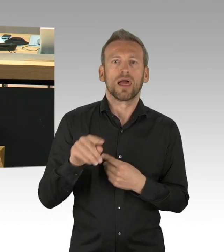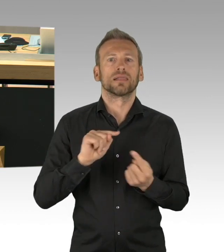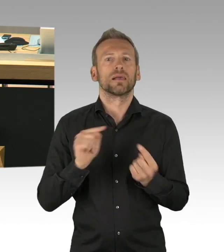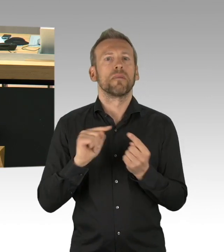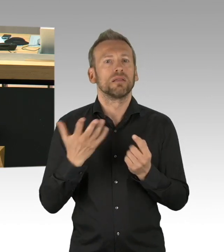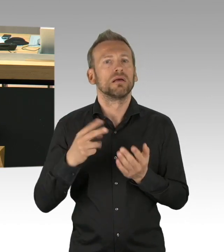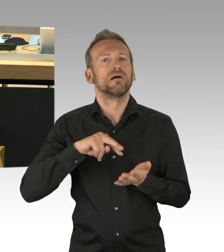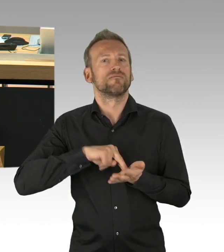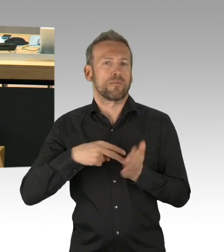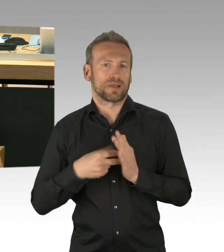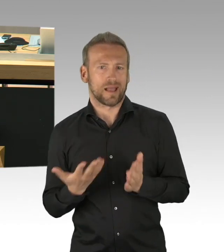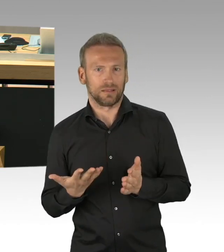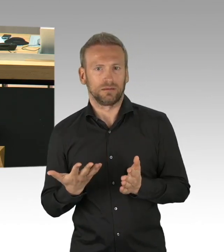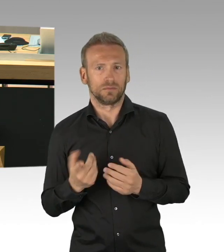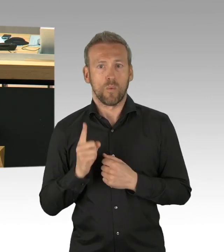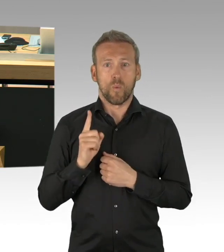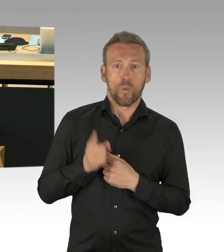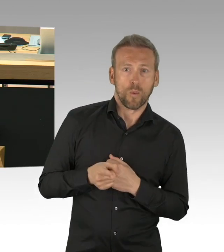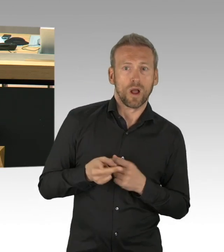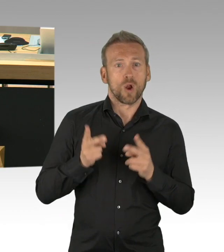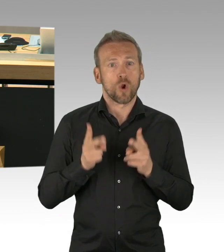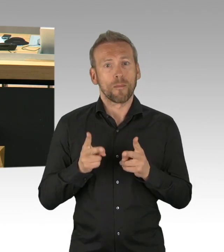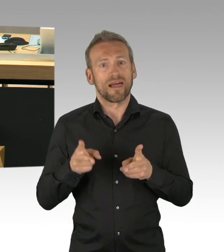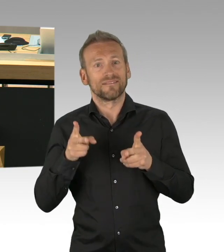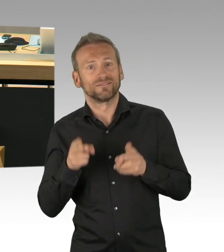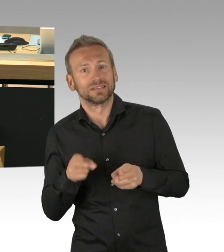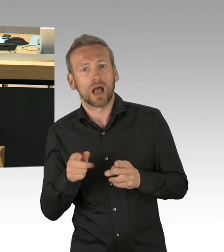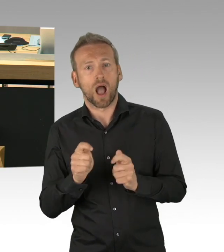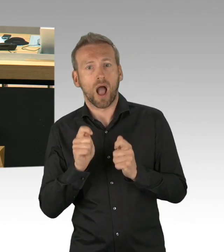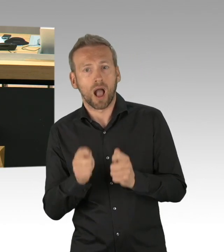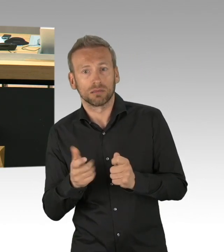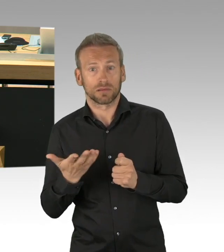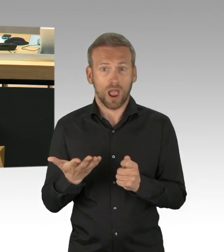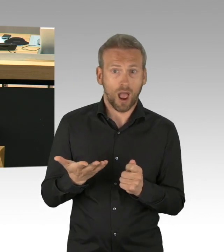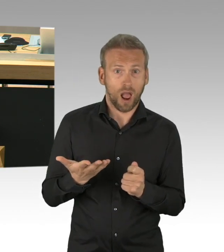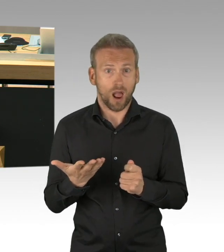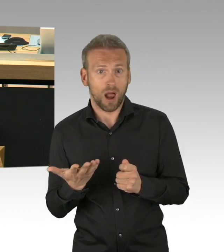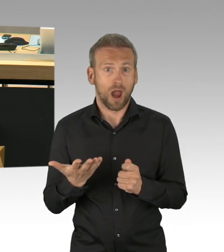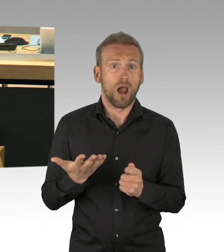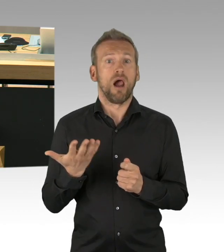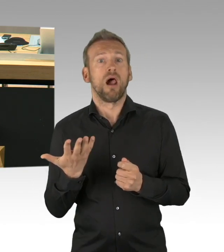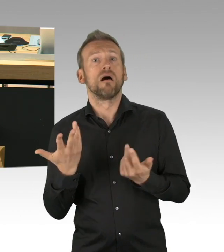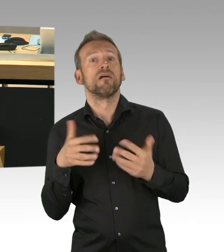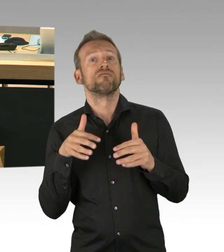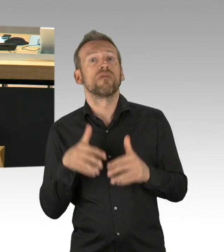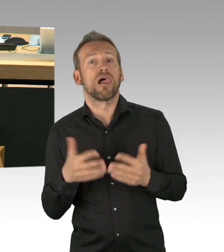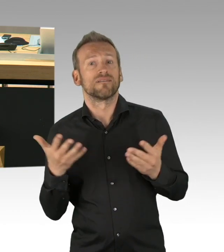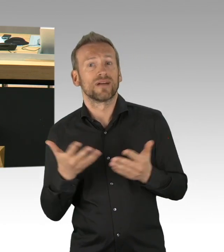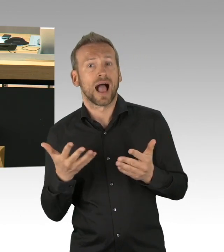die eine politische Aktion, hätte motivieren können, das können wir nicht erkennen und das ist der Grund, und das ist der Grund und das ist der Grund